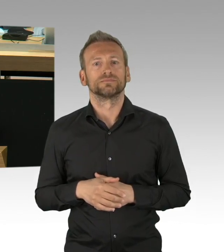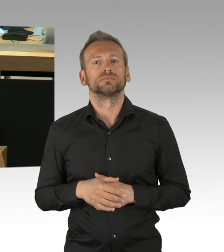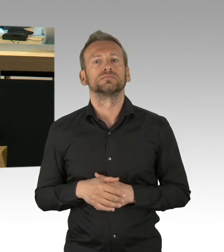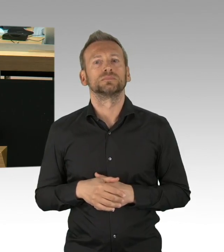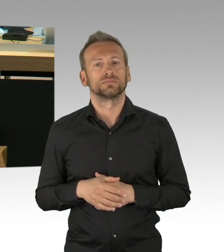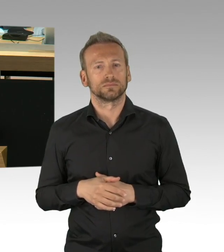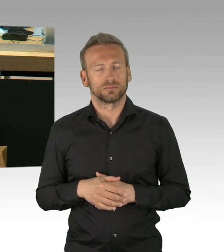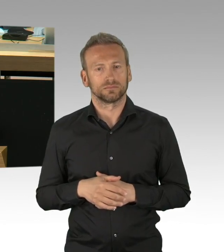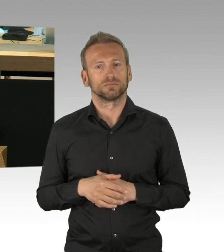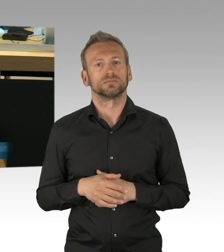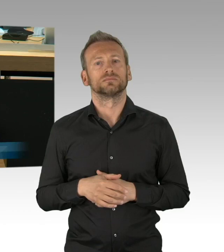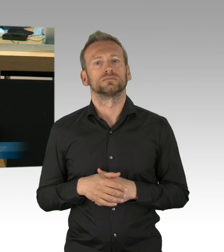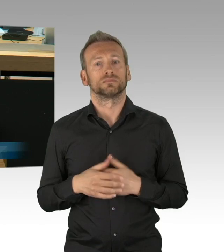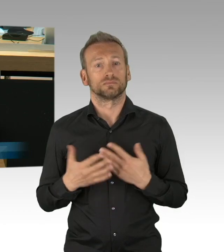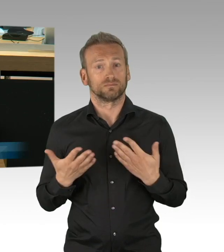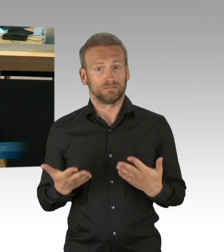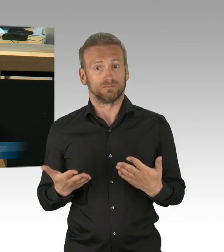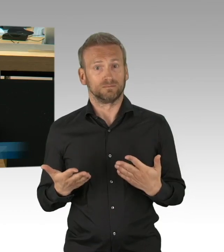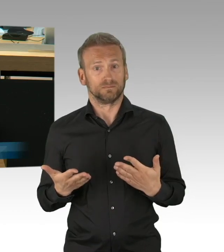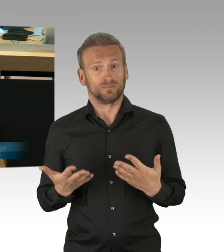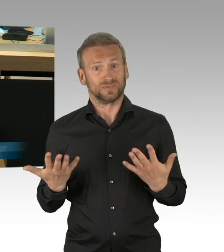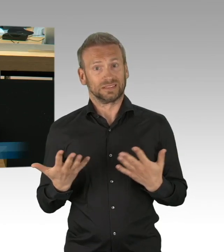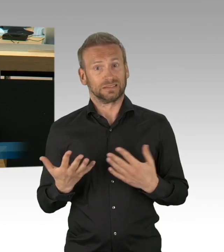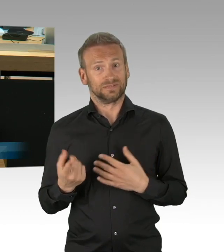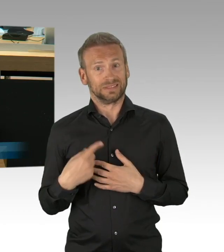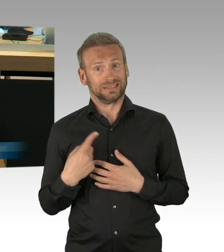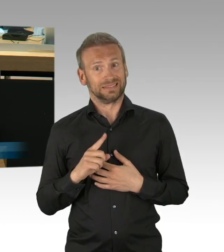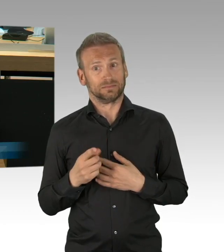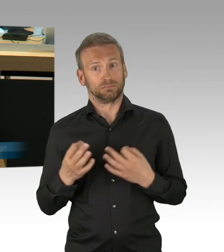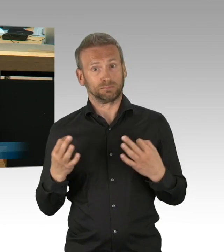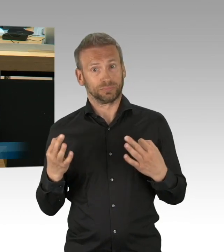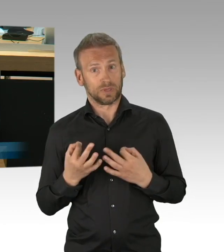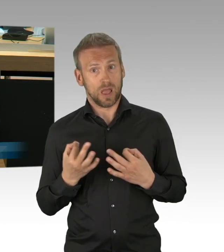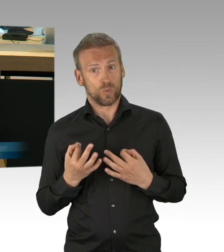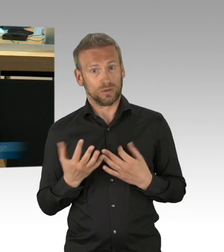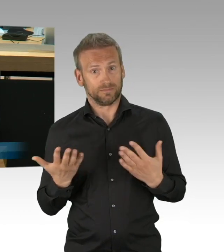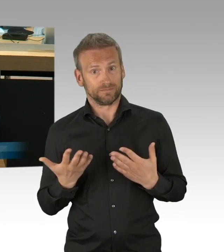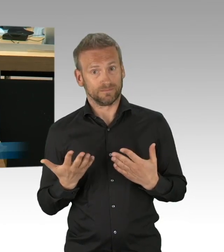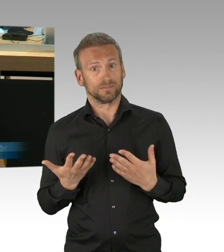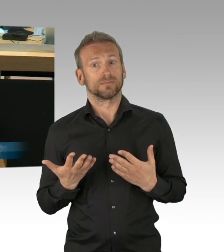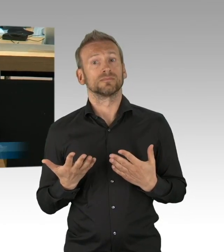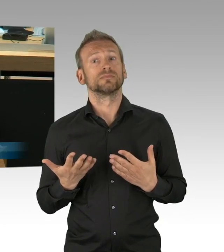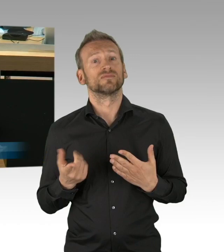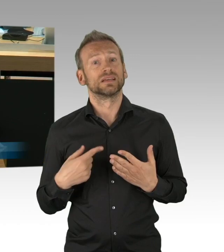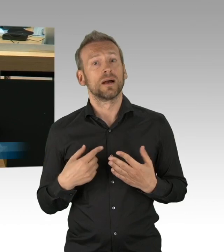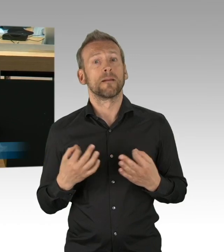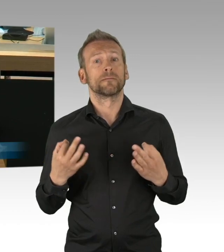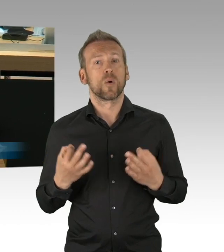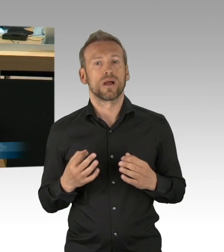Mit Demut, Herr Dregger und nicht sich mit immer neuen Vorschlägen an die Spitze eines populistischen Überbietungswettbewerbs setzen,